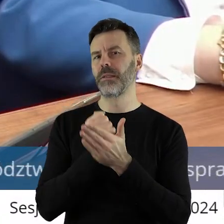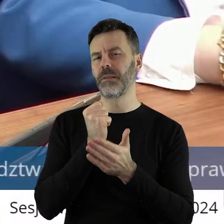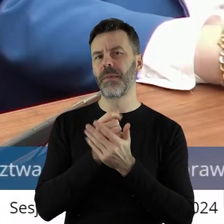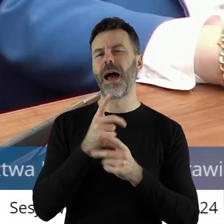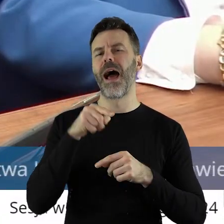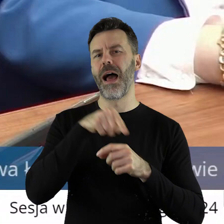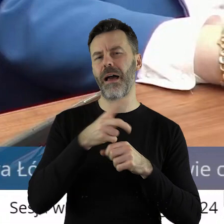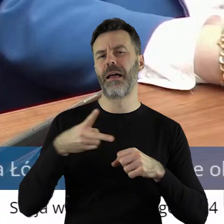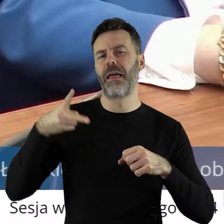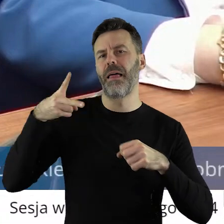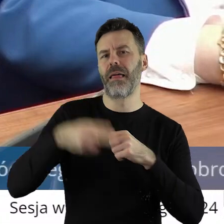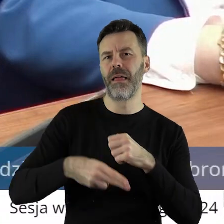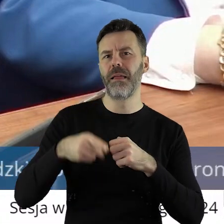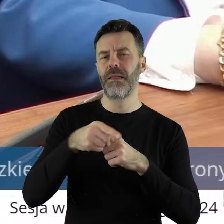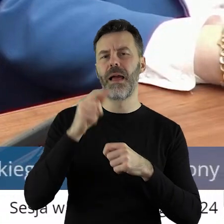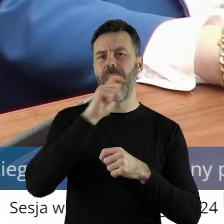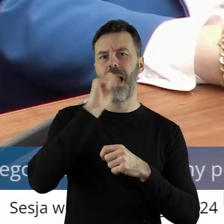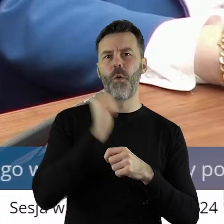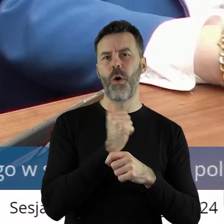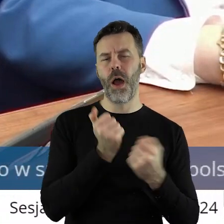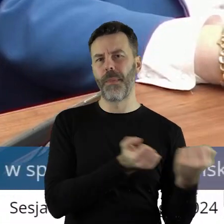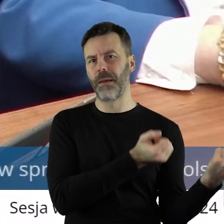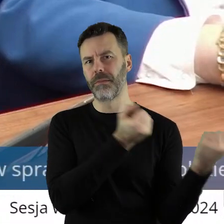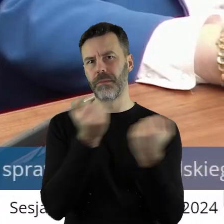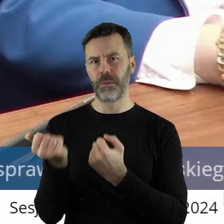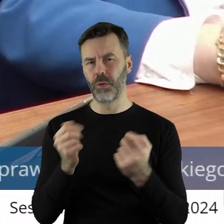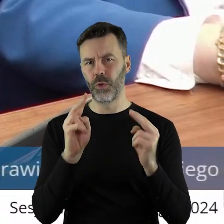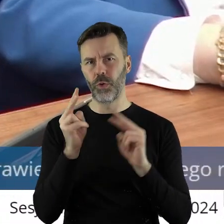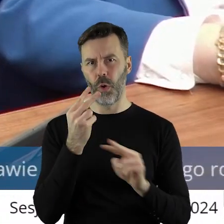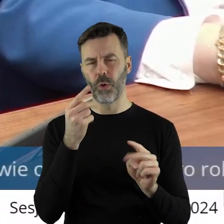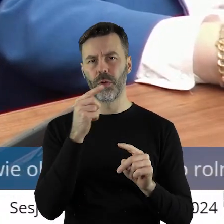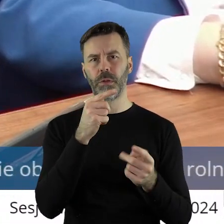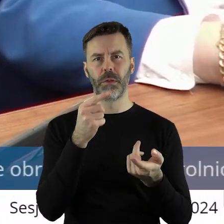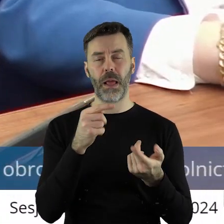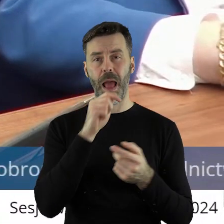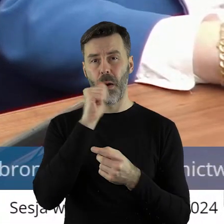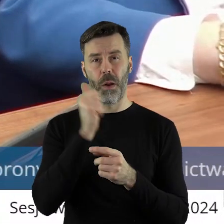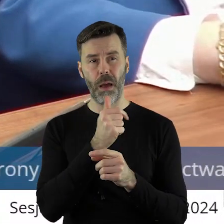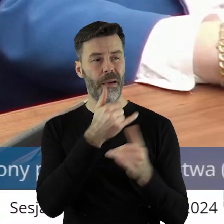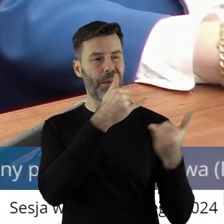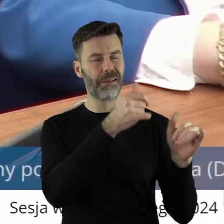i dopuszczenia produktów do Europy spoza Europy. Produktów niesprawdzonych,